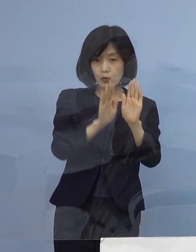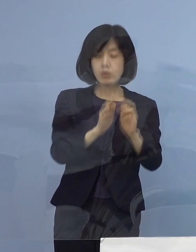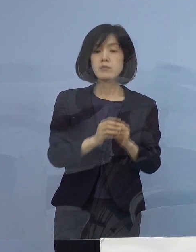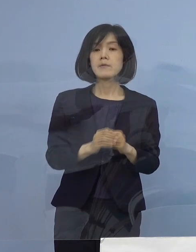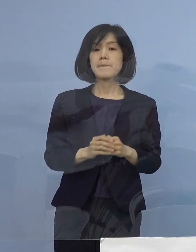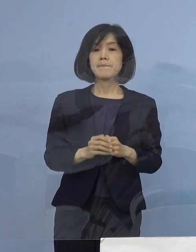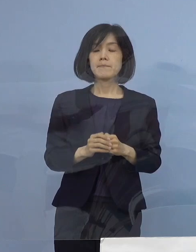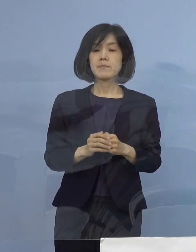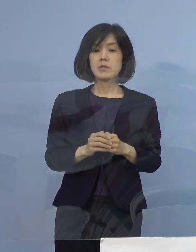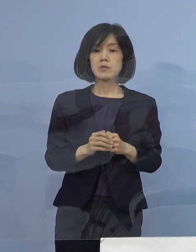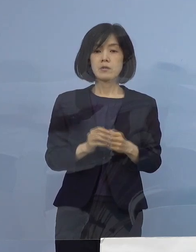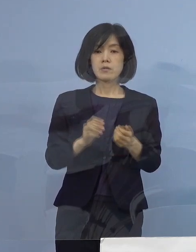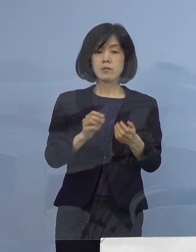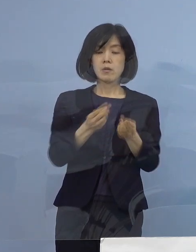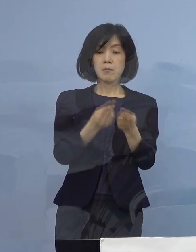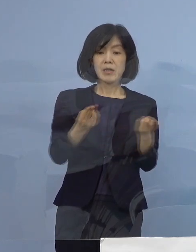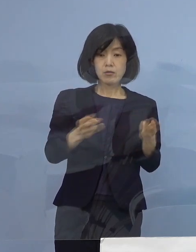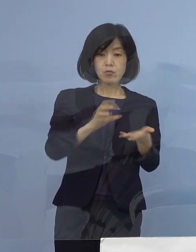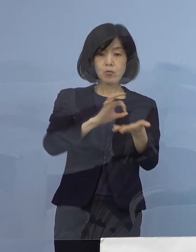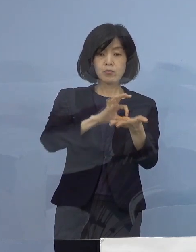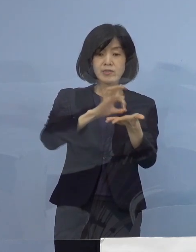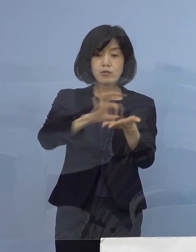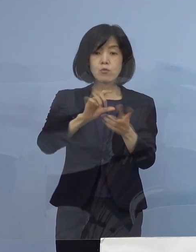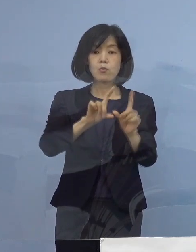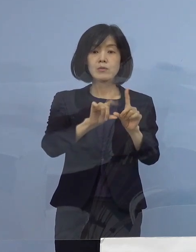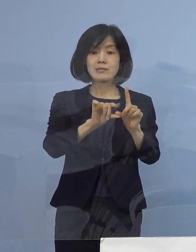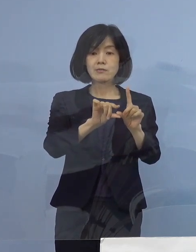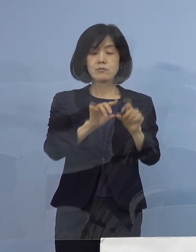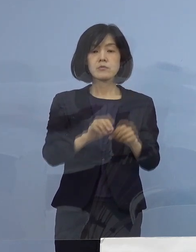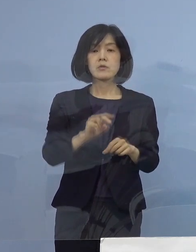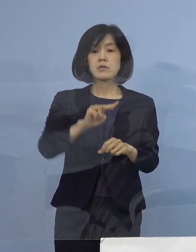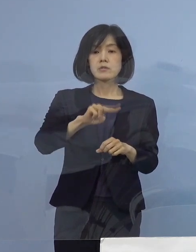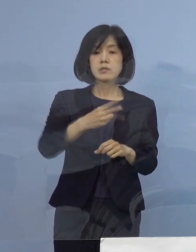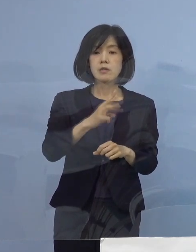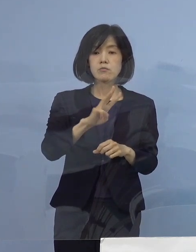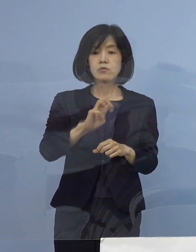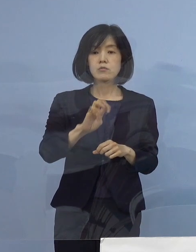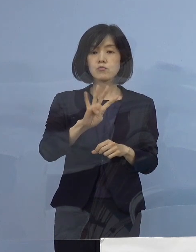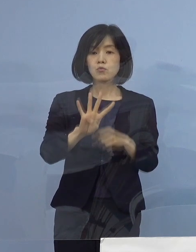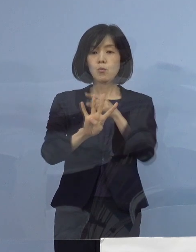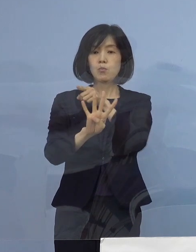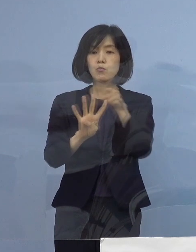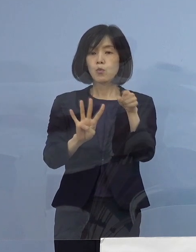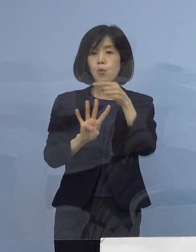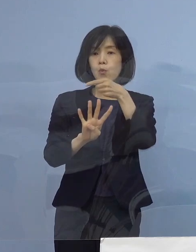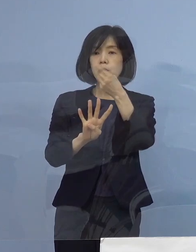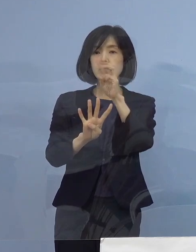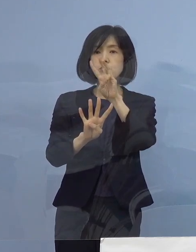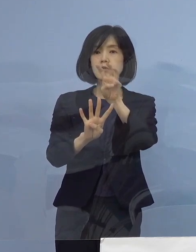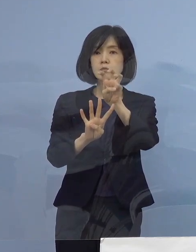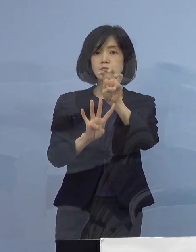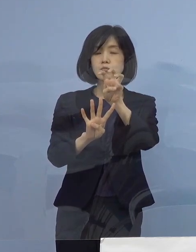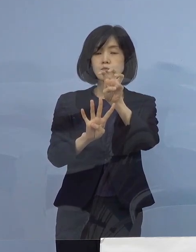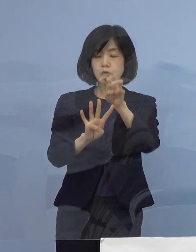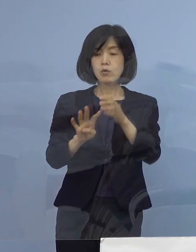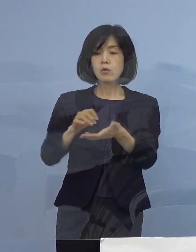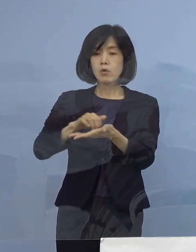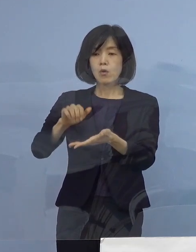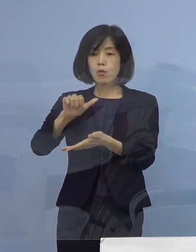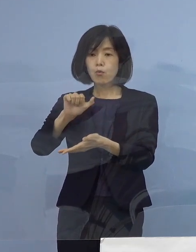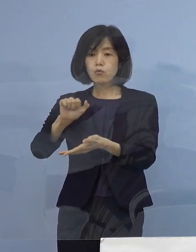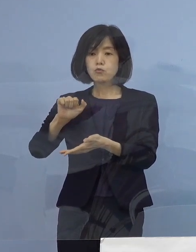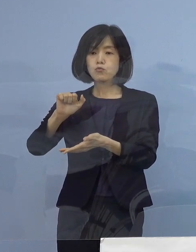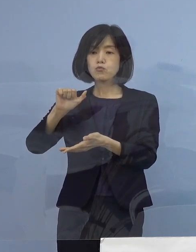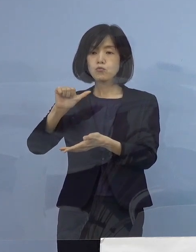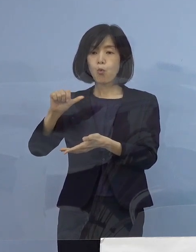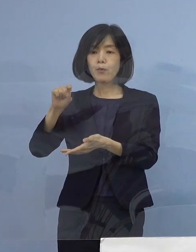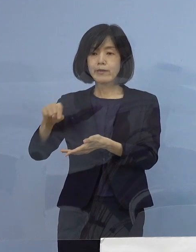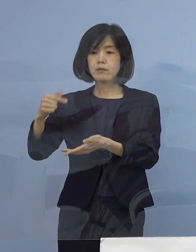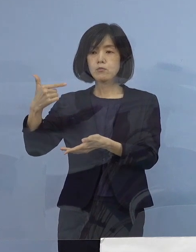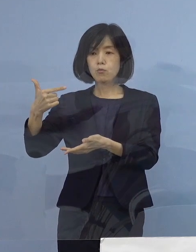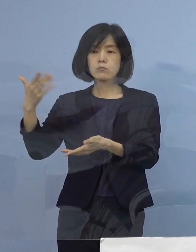確保病床の使用率234分の130 55.6パーセントとなります